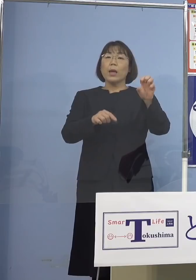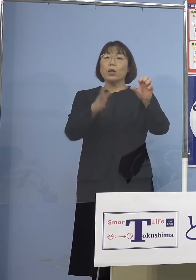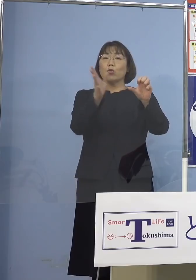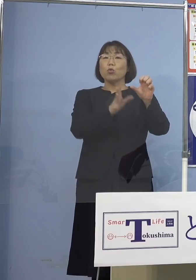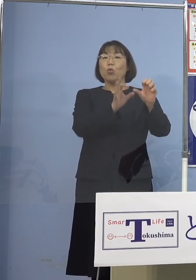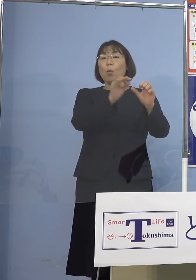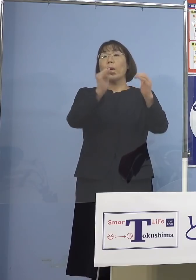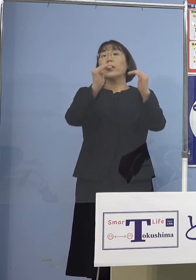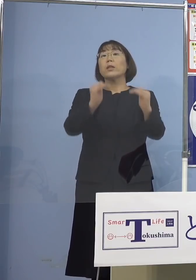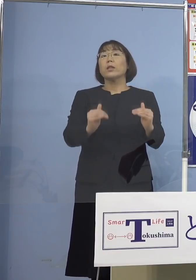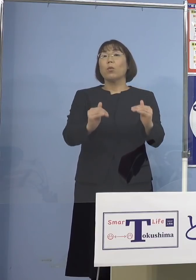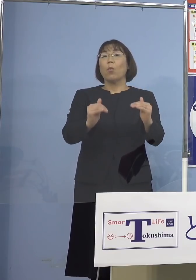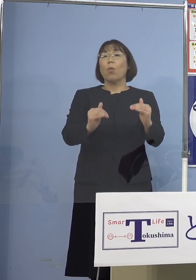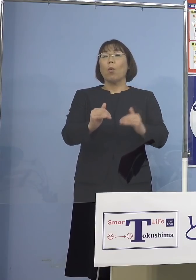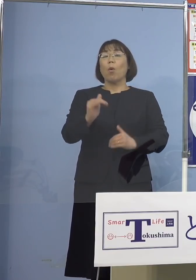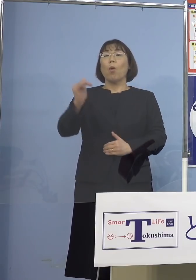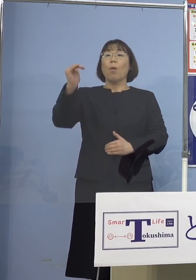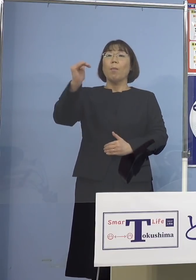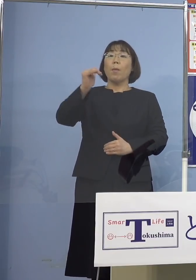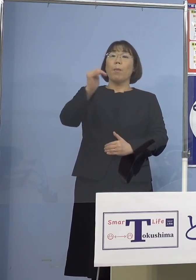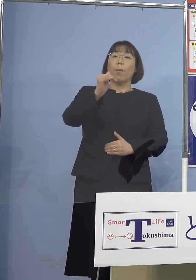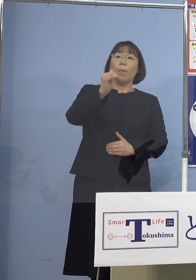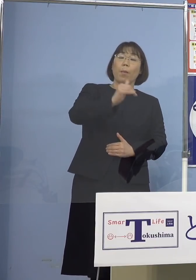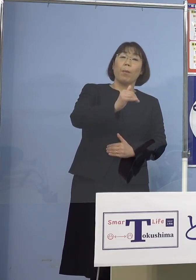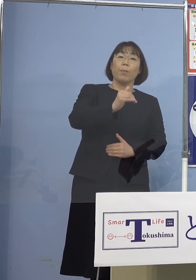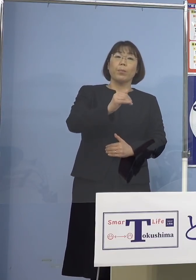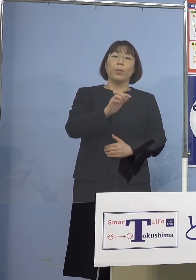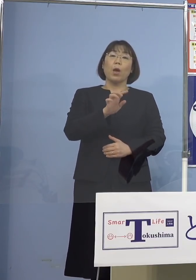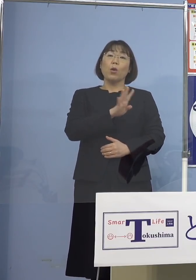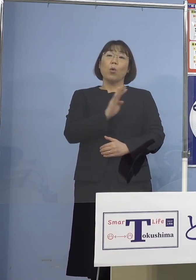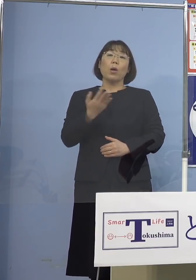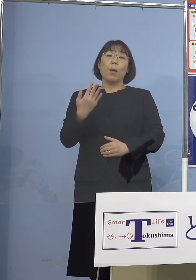しかも順々に落ちている 4日前が34.6（パーセント）